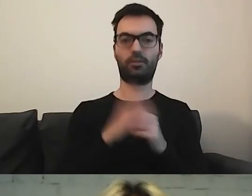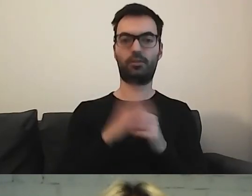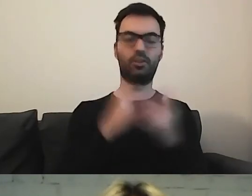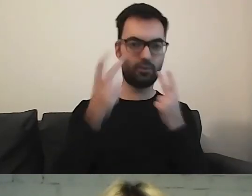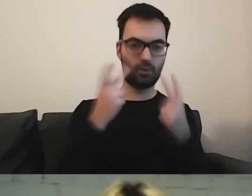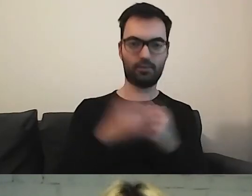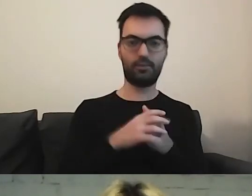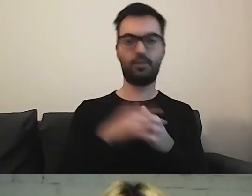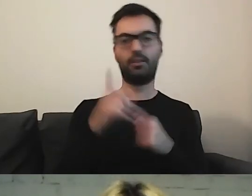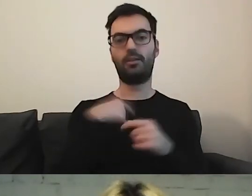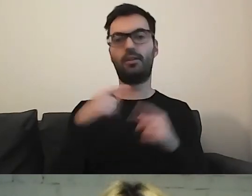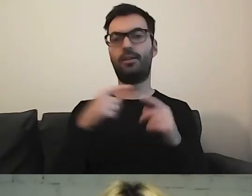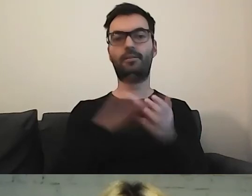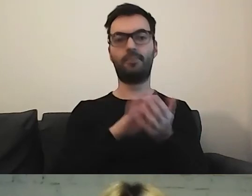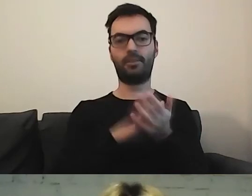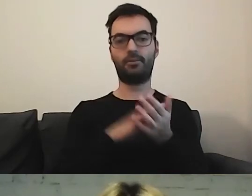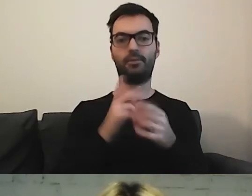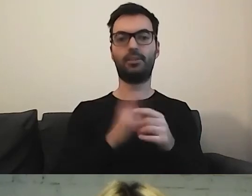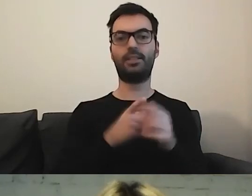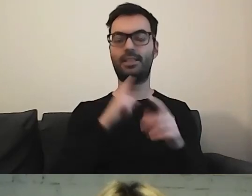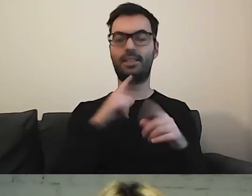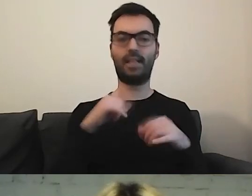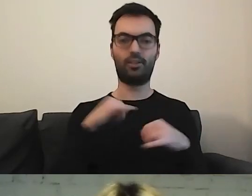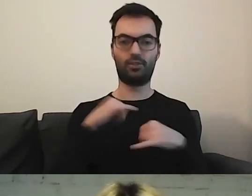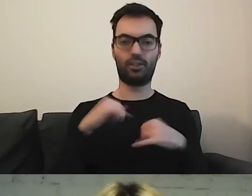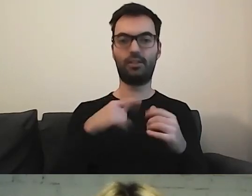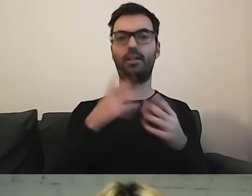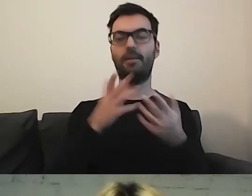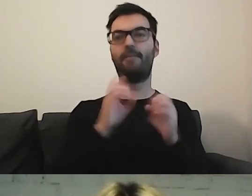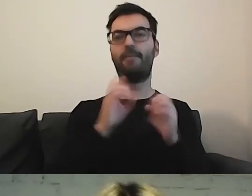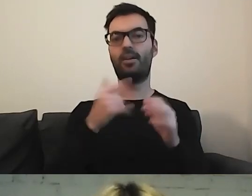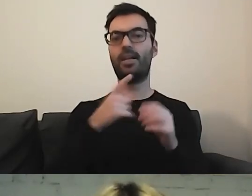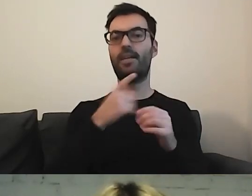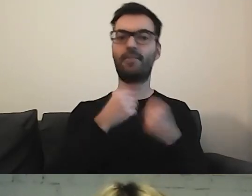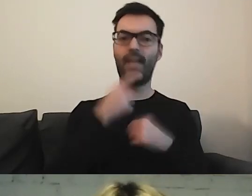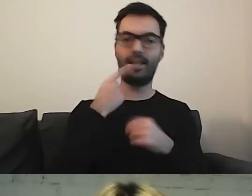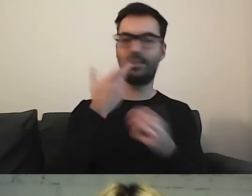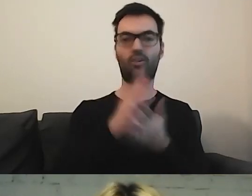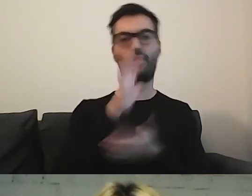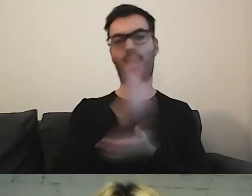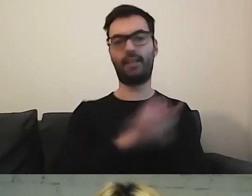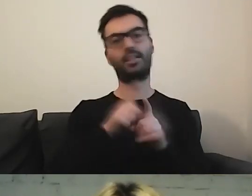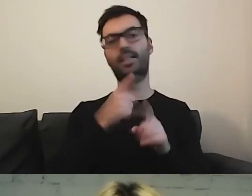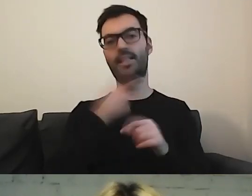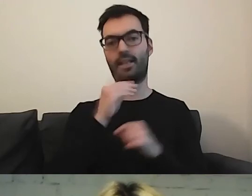Gdy pisaliśmy zarządzenie, uznaliśmy, żeby tłumaczyć to jako „język”. Coś więcej niż tylko tekst. ETR jest na tyle nowy,